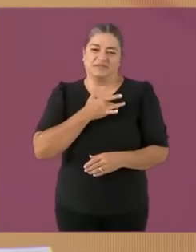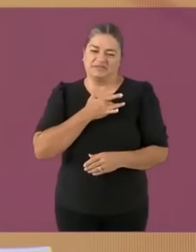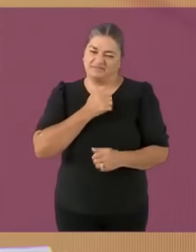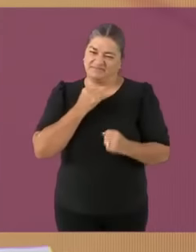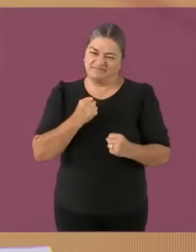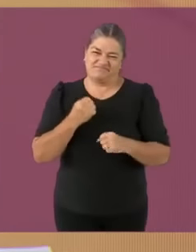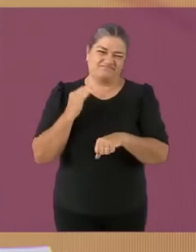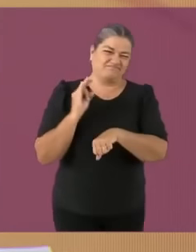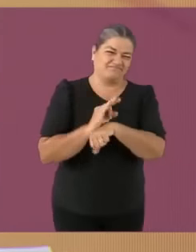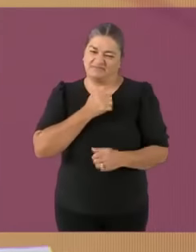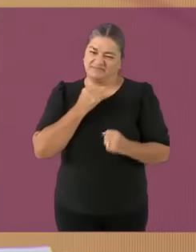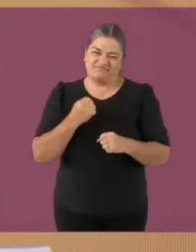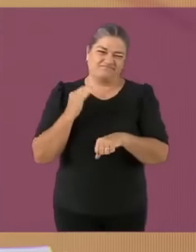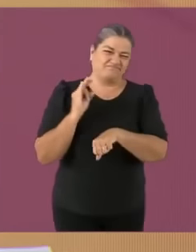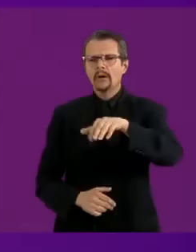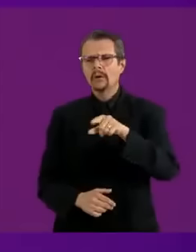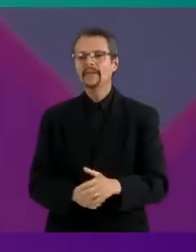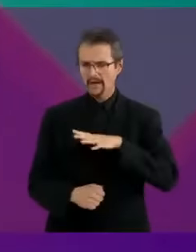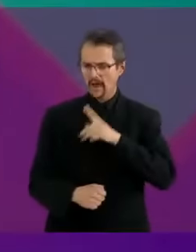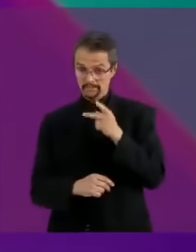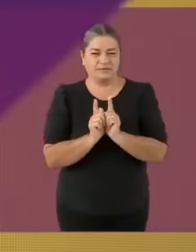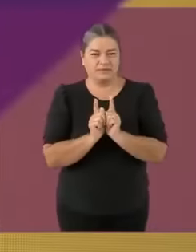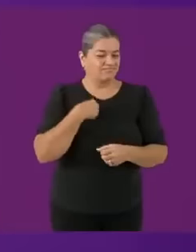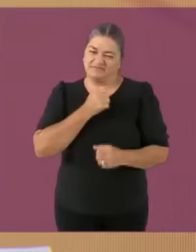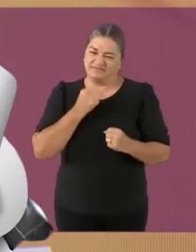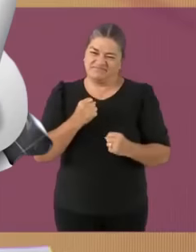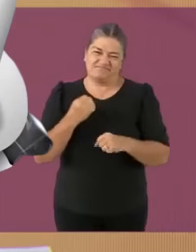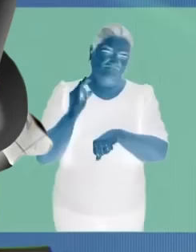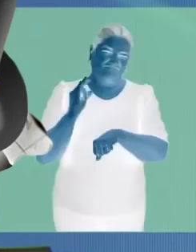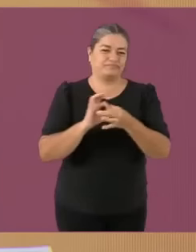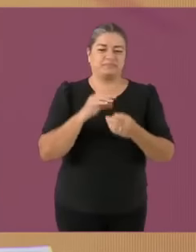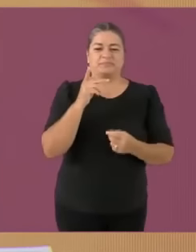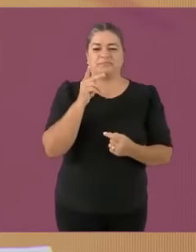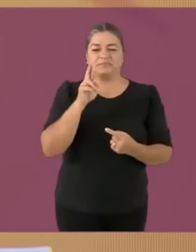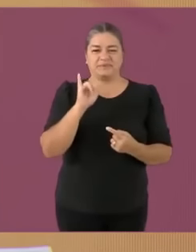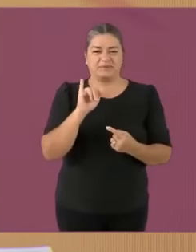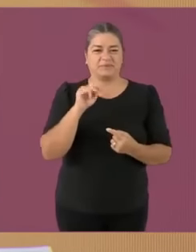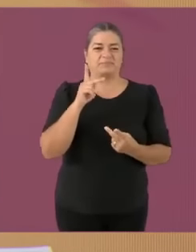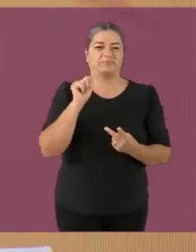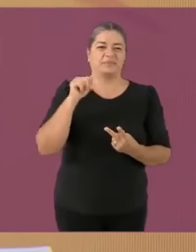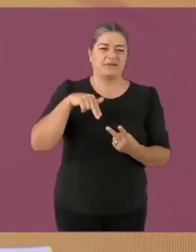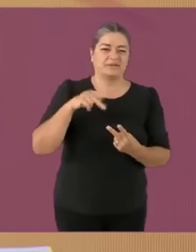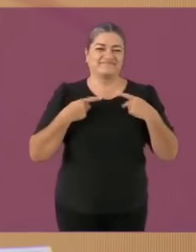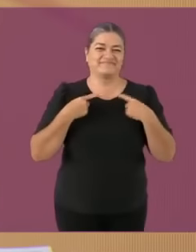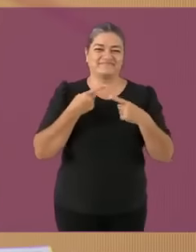El Kukuxclan, y la reputaqueteparióOoOo y SES (no podía faltar) Muy buenas noches saludo a tu pvta madre